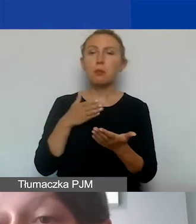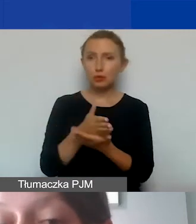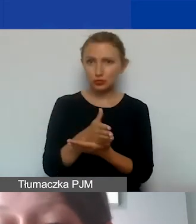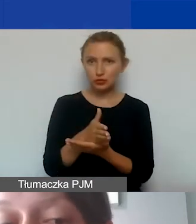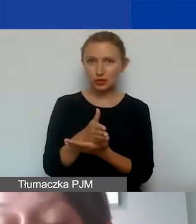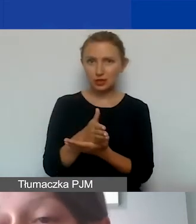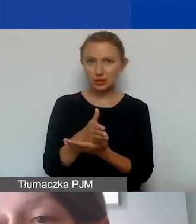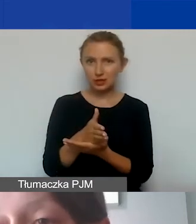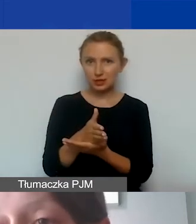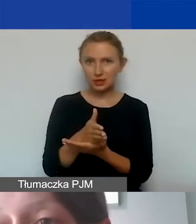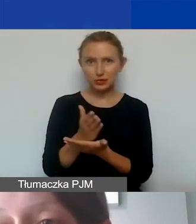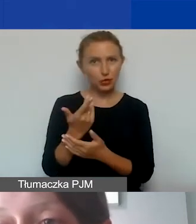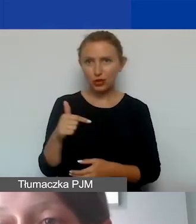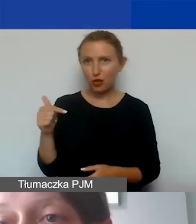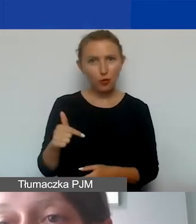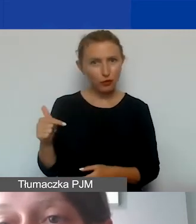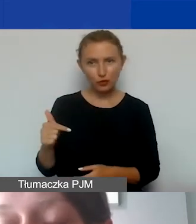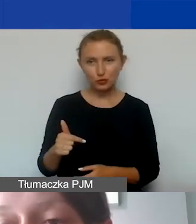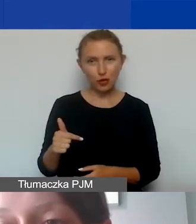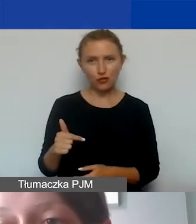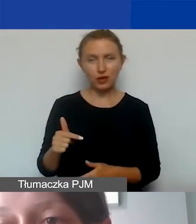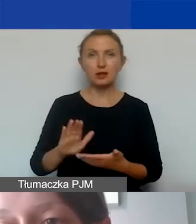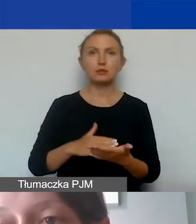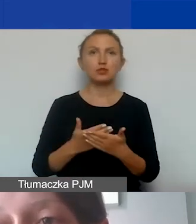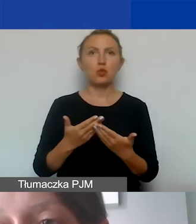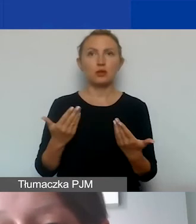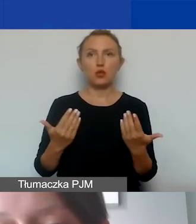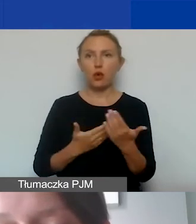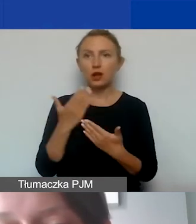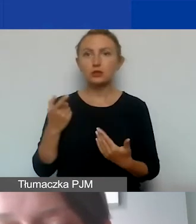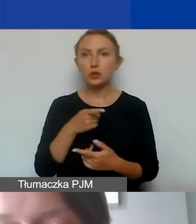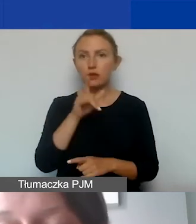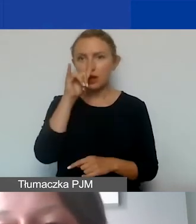w związku z tym są nieobowiązkowe. Jeżeli by się okazało, że nie mogą państwo ich wykazać,